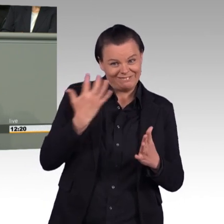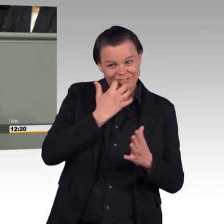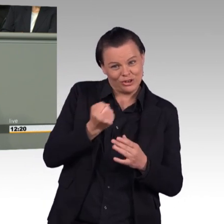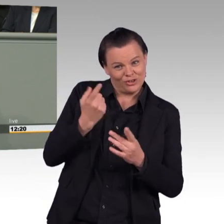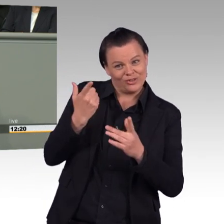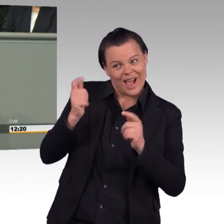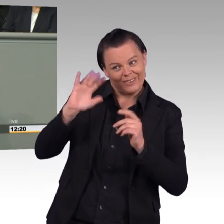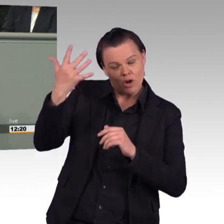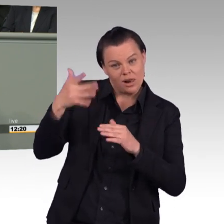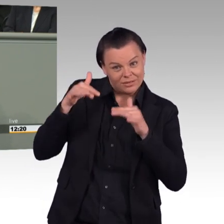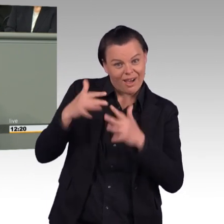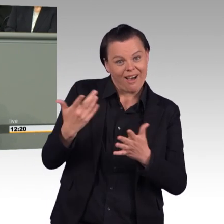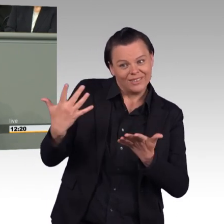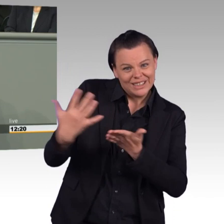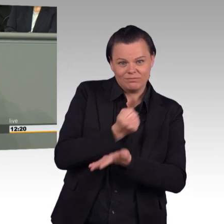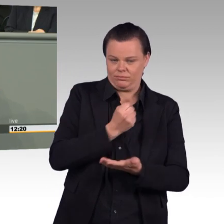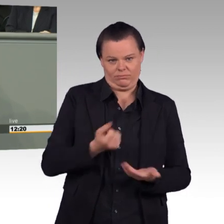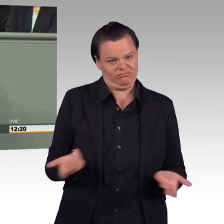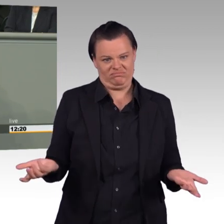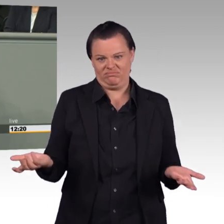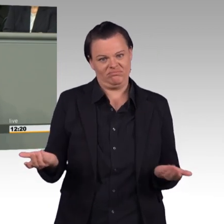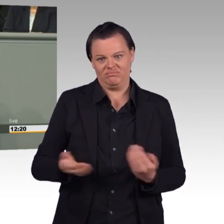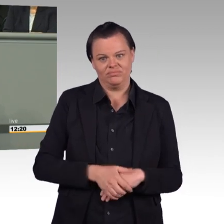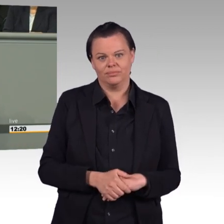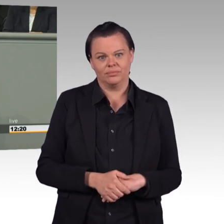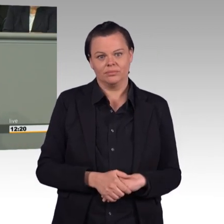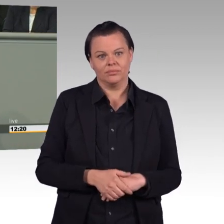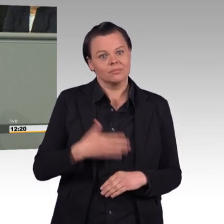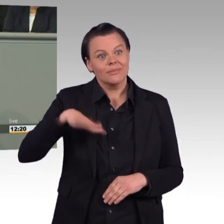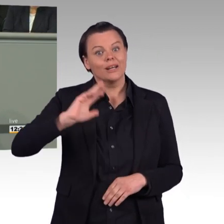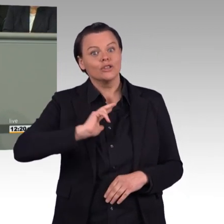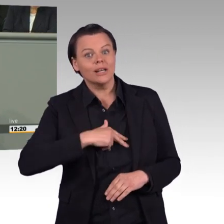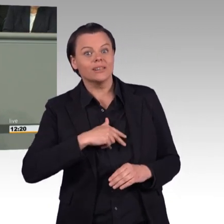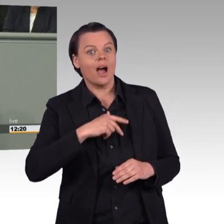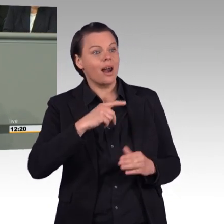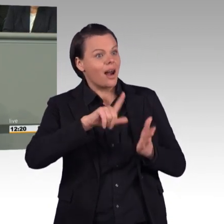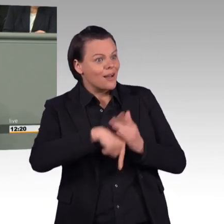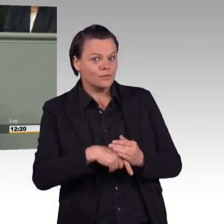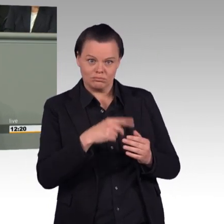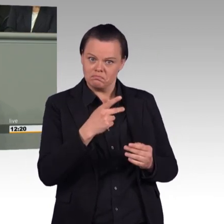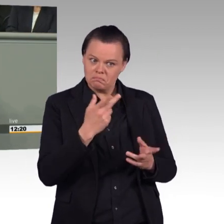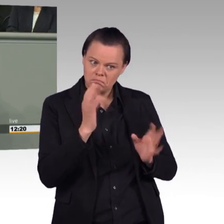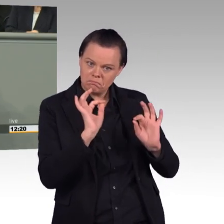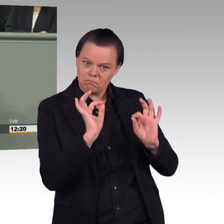höherer Sold, bessere soziale Absicherung, berufsfördernde Maßnahmen, bessere rentenversicherungsrechtliche Absicherung.